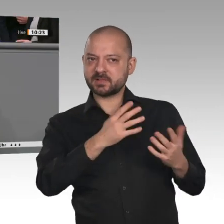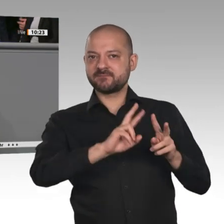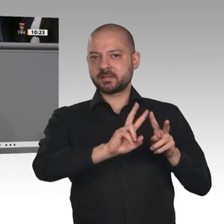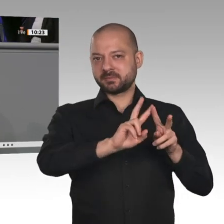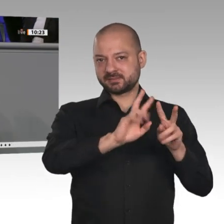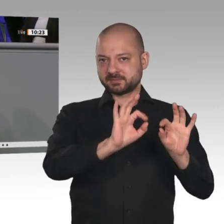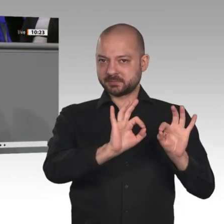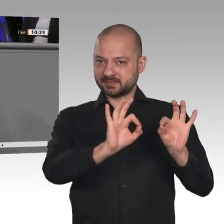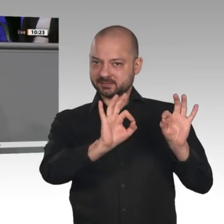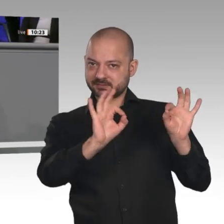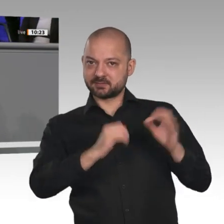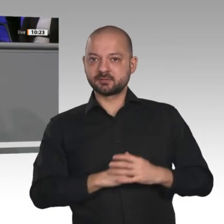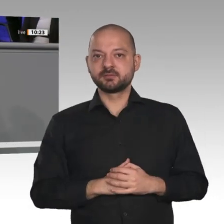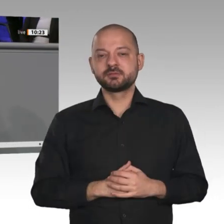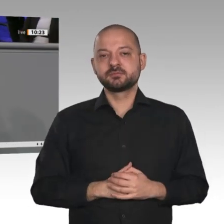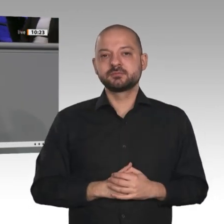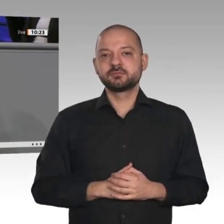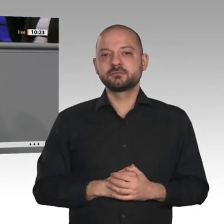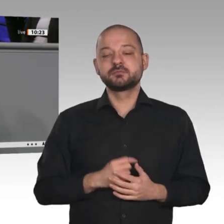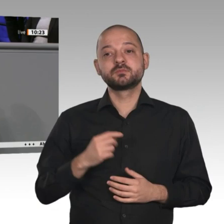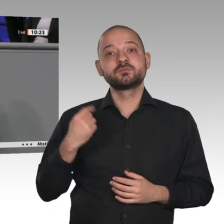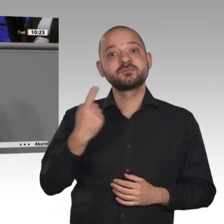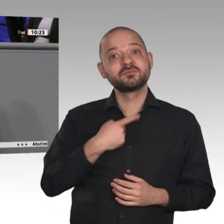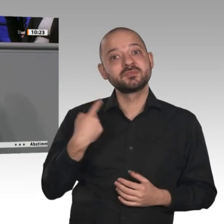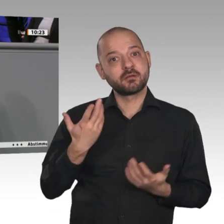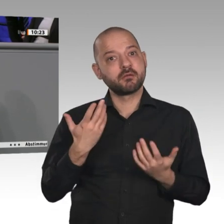entgegenzuwerfen, sondern weil wir die Potenziale der ländlichen Räume kennen und damit